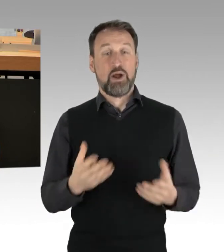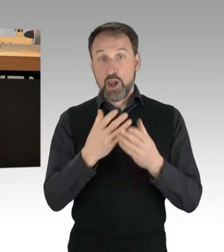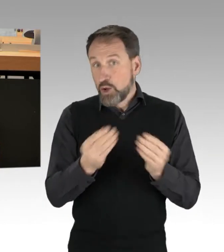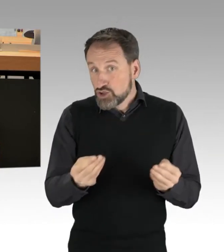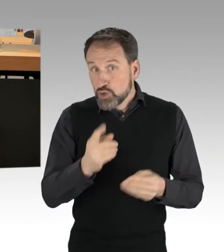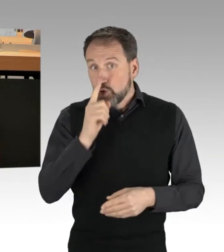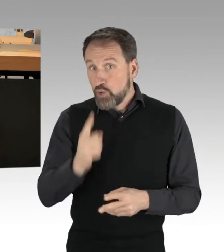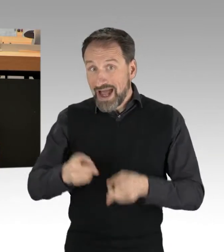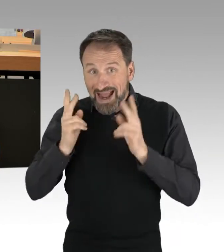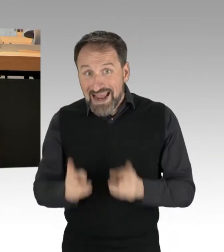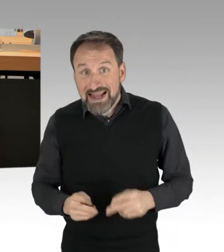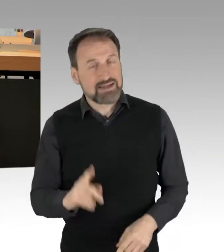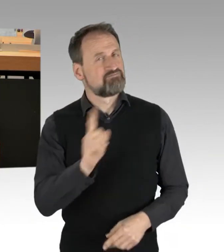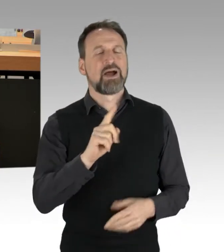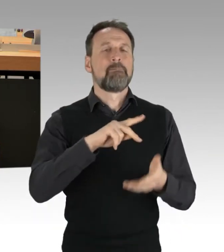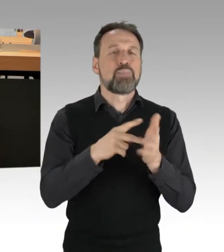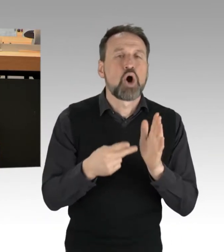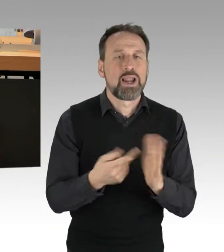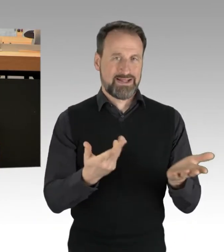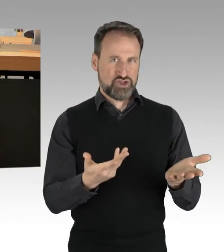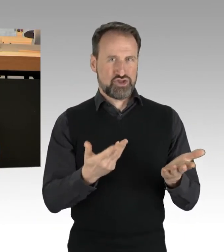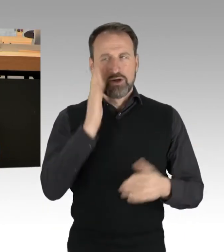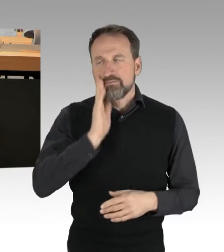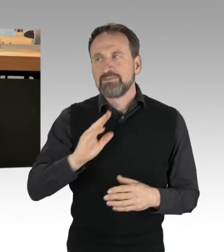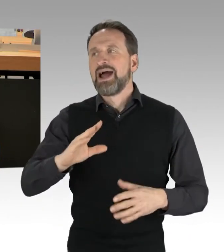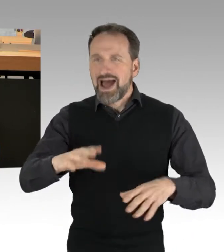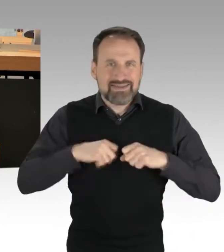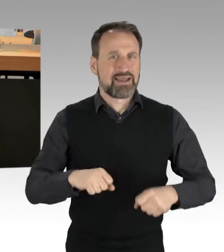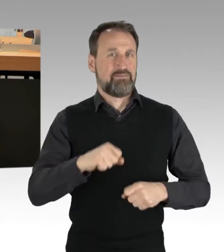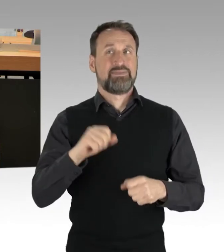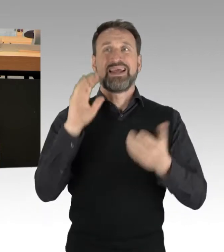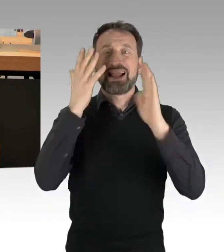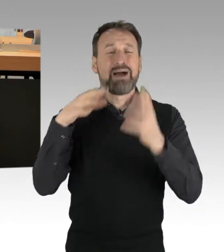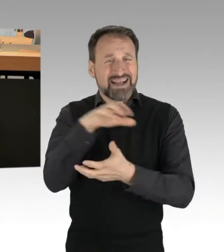Nehmen wir die Herausforderung der Klimakrise endlich an, machen wir Ernst bei Klimaschutz und Verkehrswende,